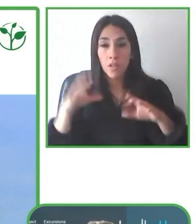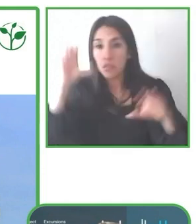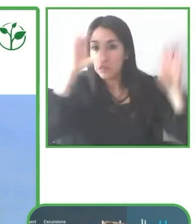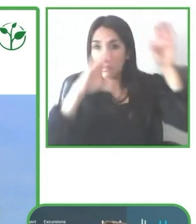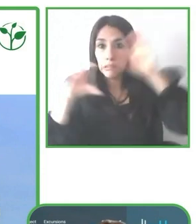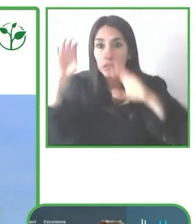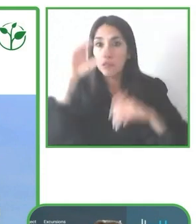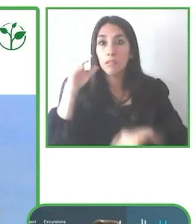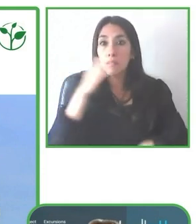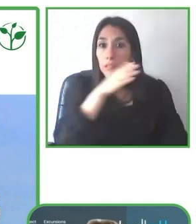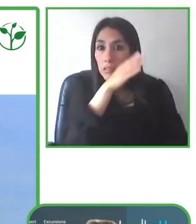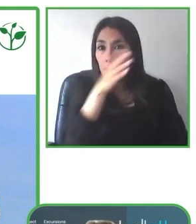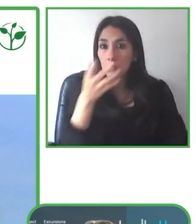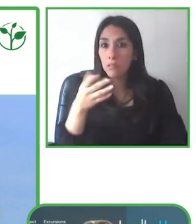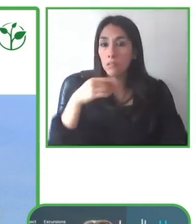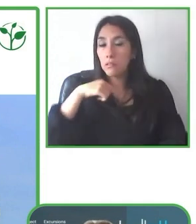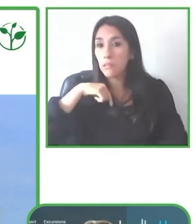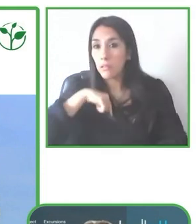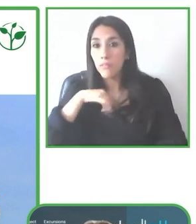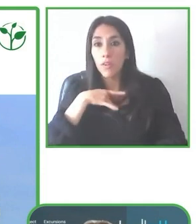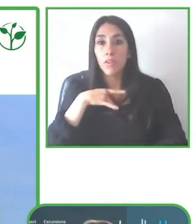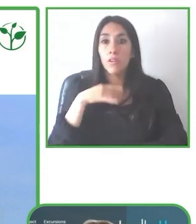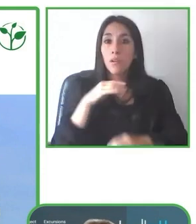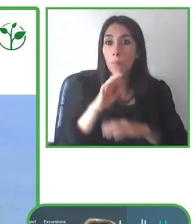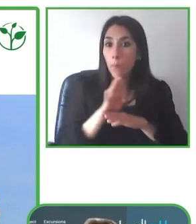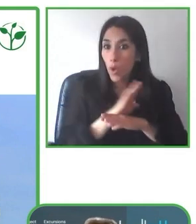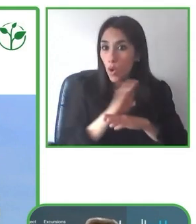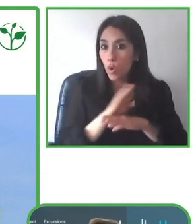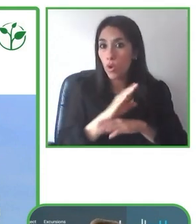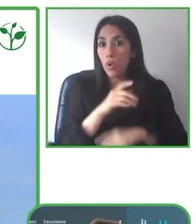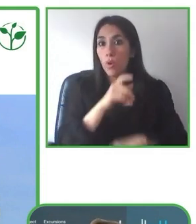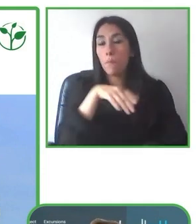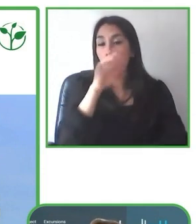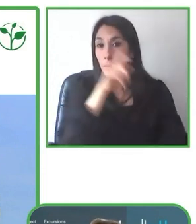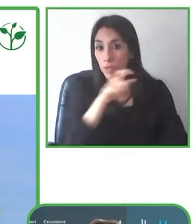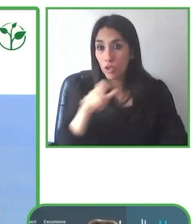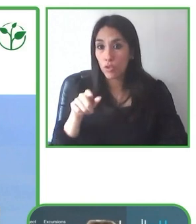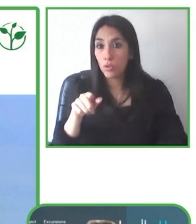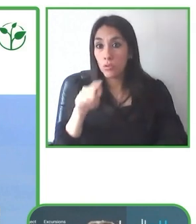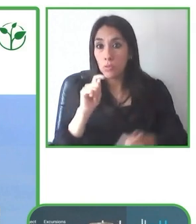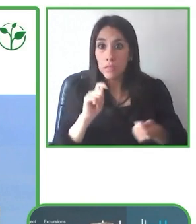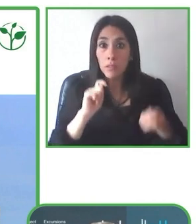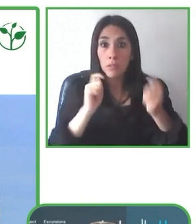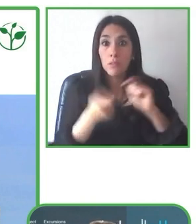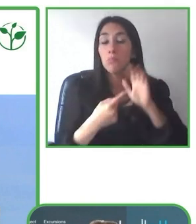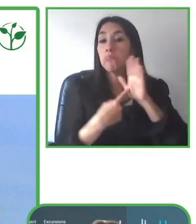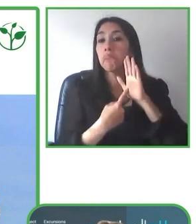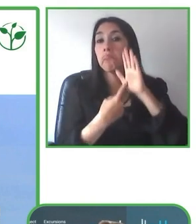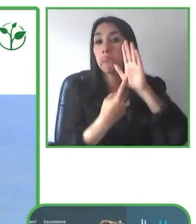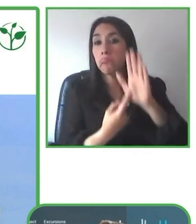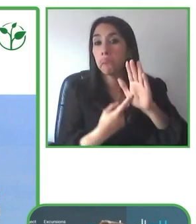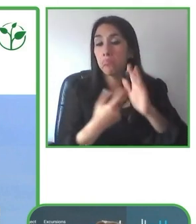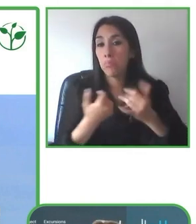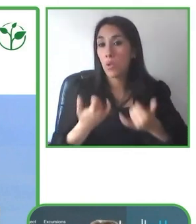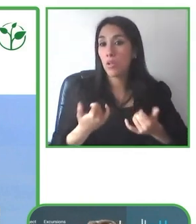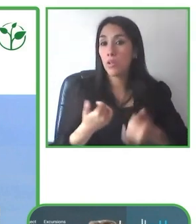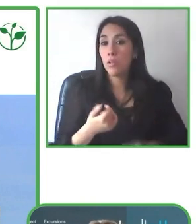Porque muchas veces hemos visto que en el proceso de reserva tenemos mucha información,